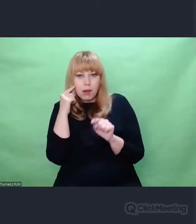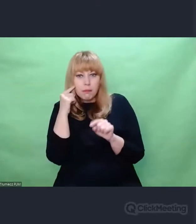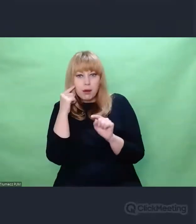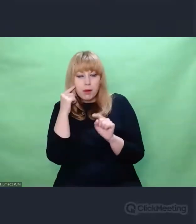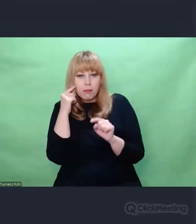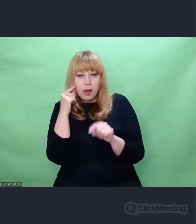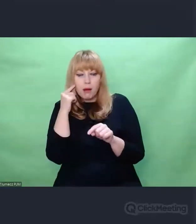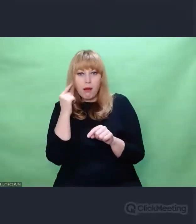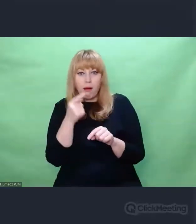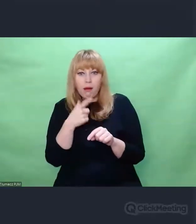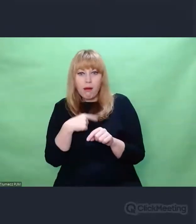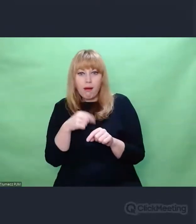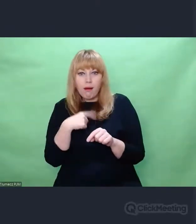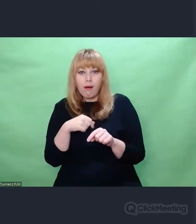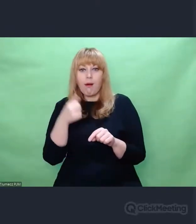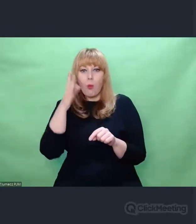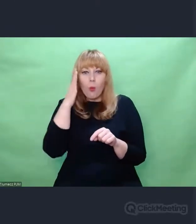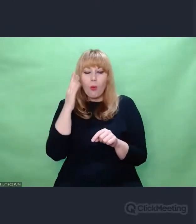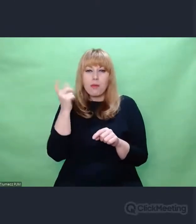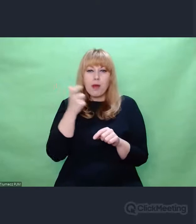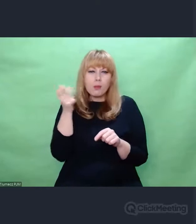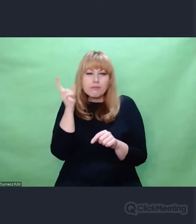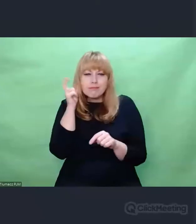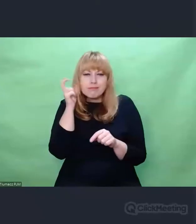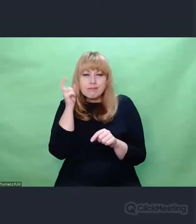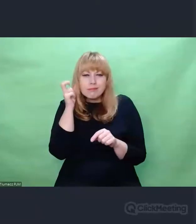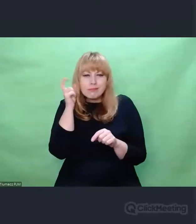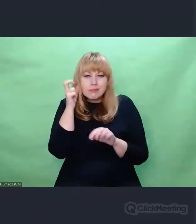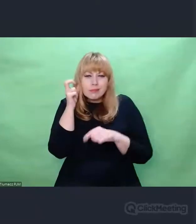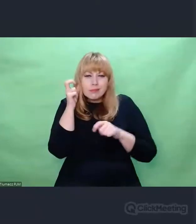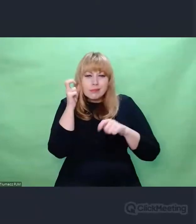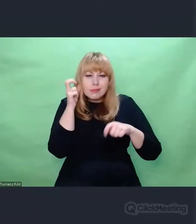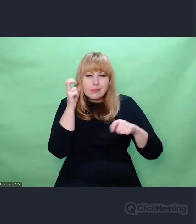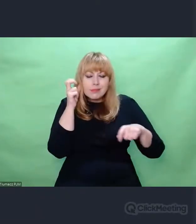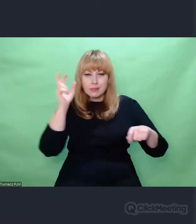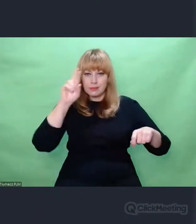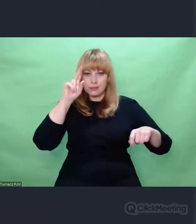te zaszyfrowane informacje. Te kompetencje słuchowe